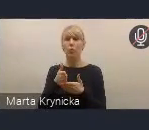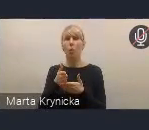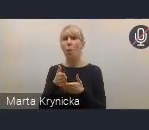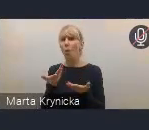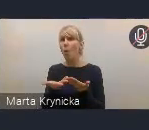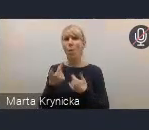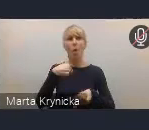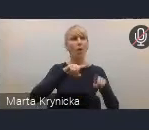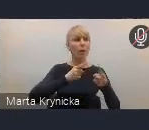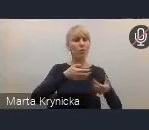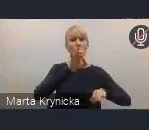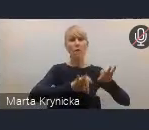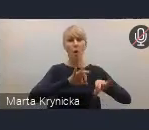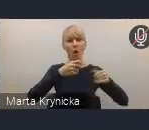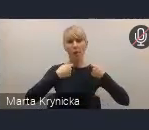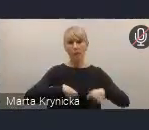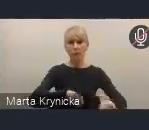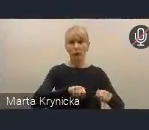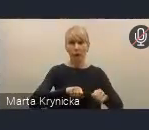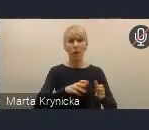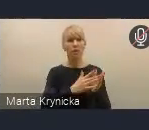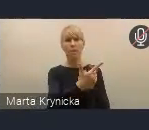dyskutujemy z różnymi partnerami,